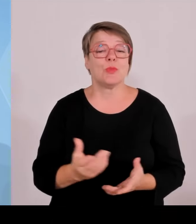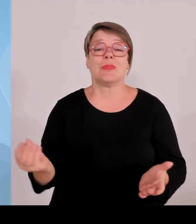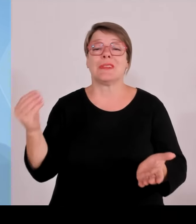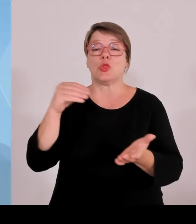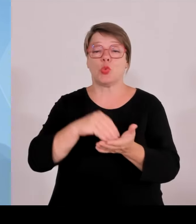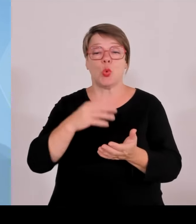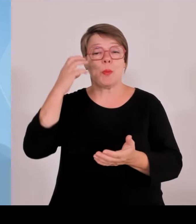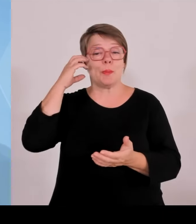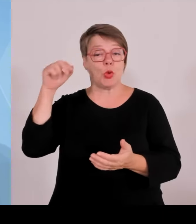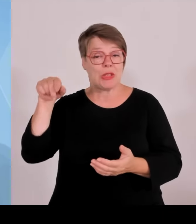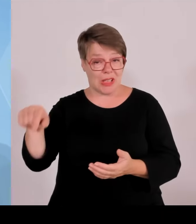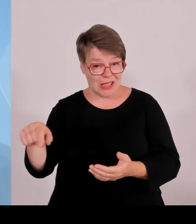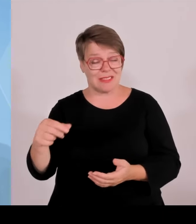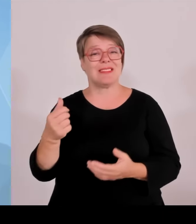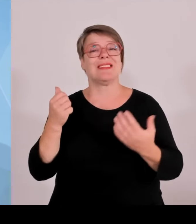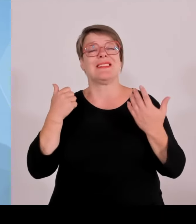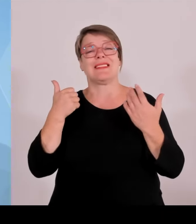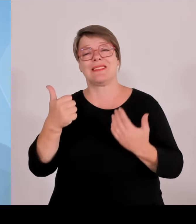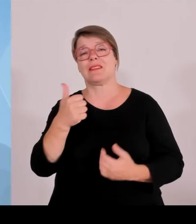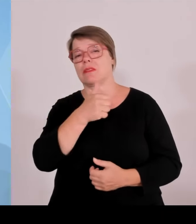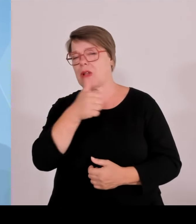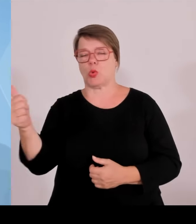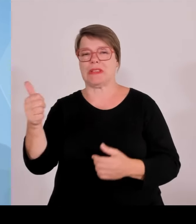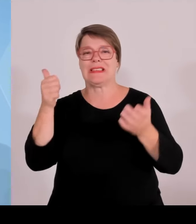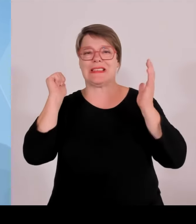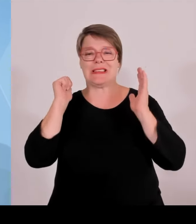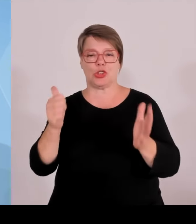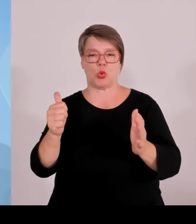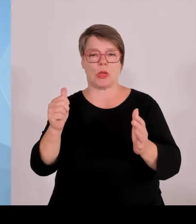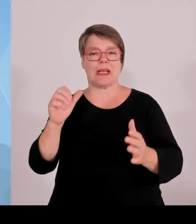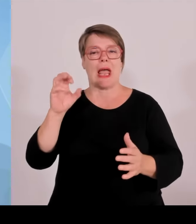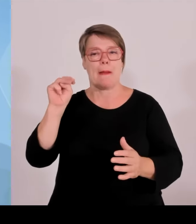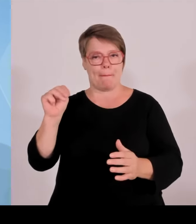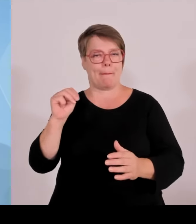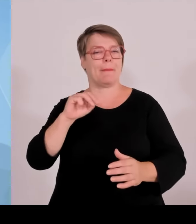am 11. Juli zu einem Helferempfang im Hofgarten eingeladen.